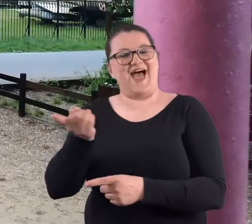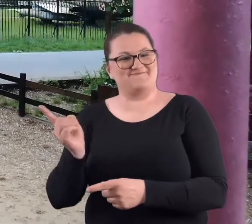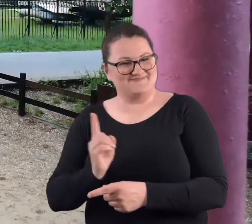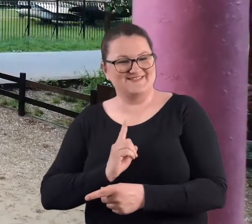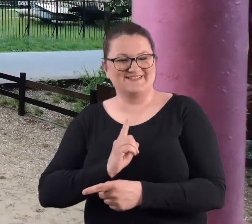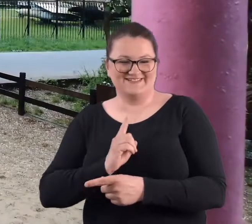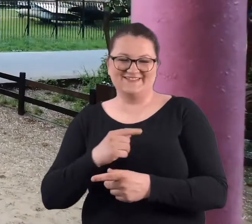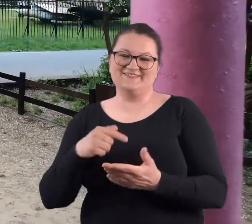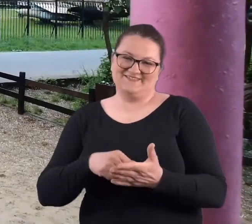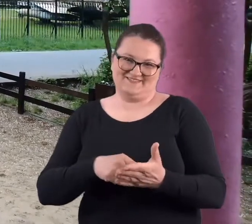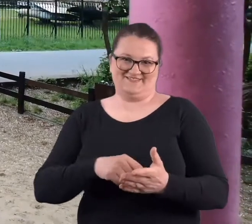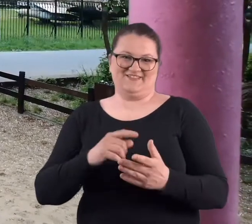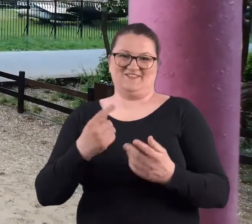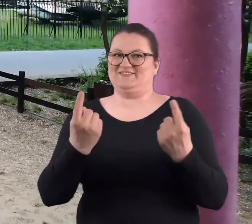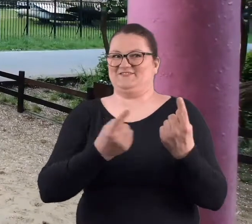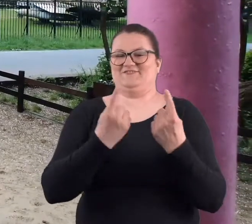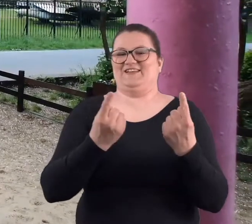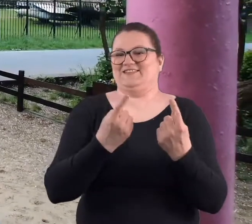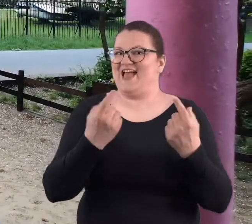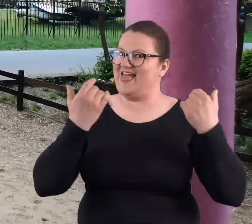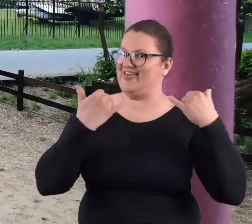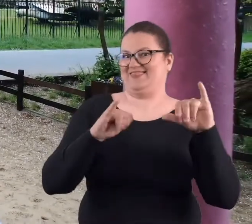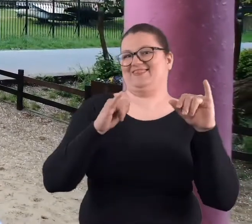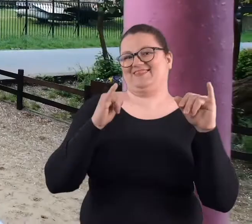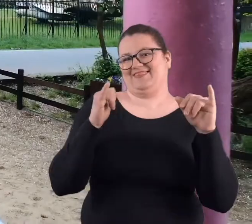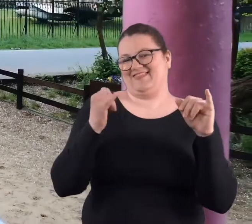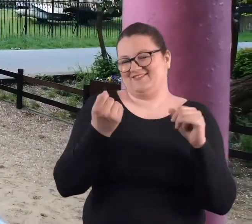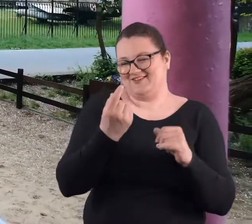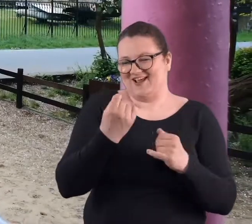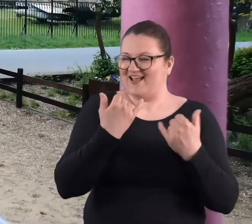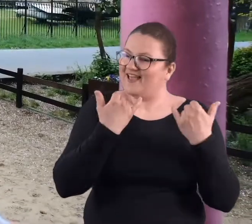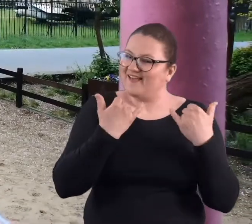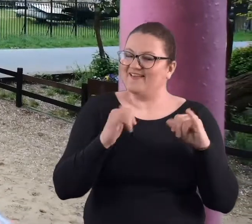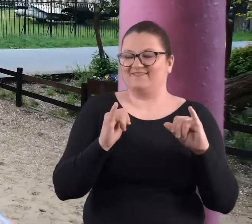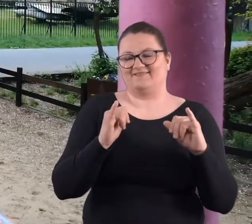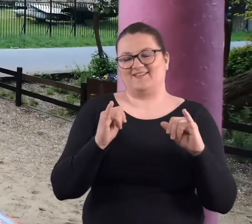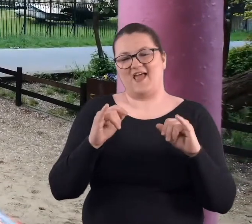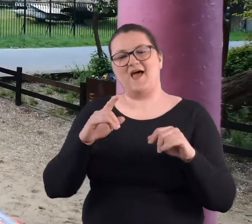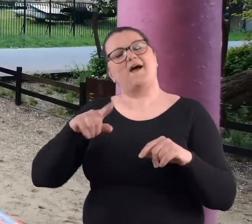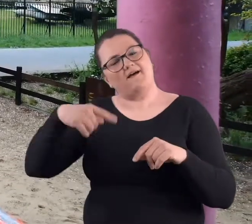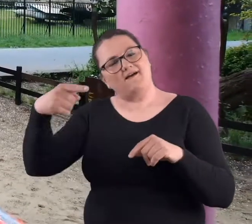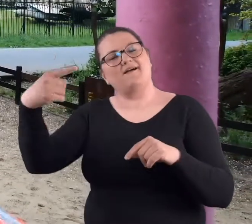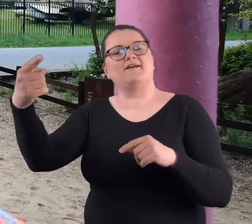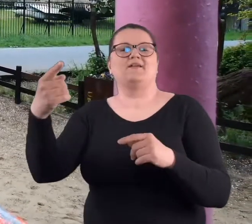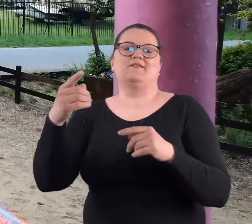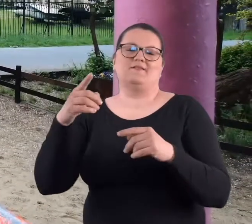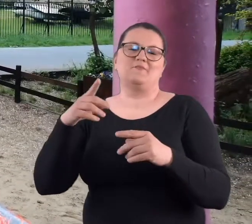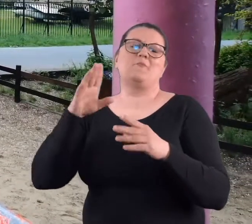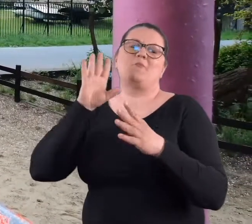ponieważ było to wydarzenie troszkę inne niż następne